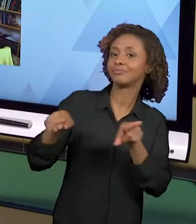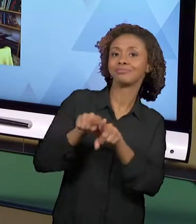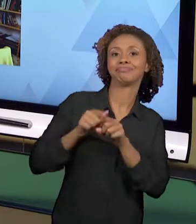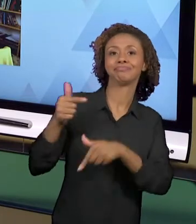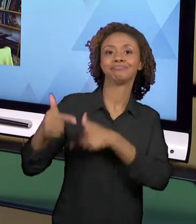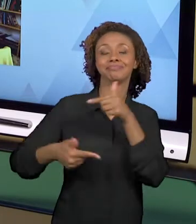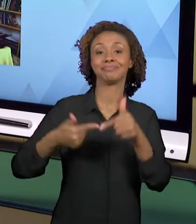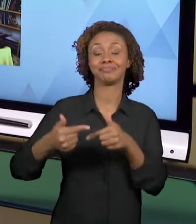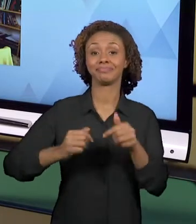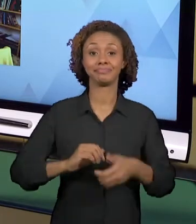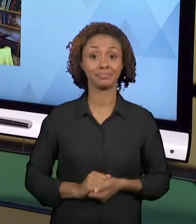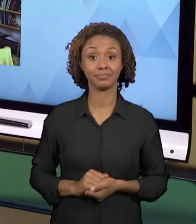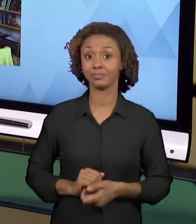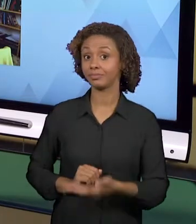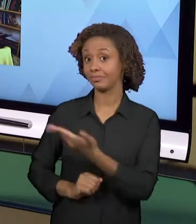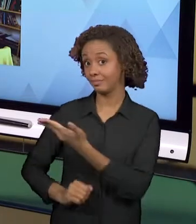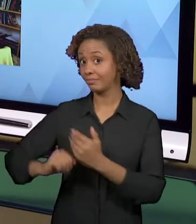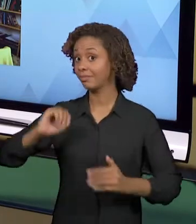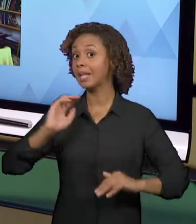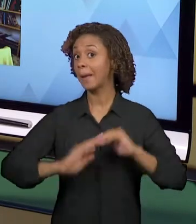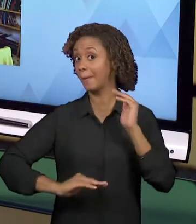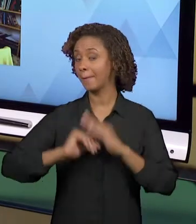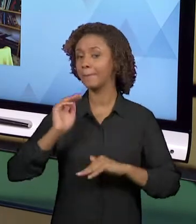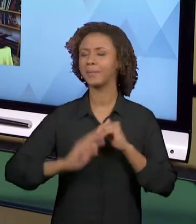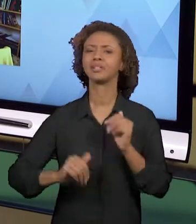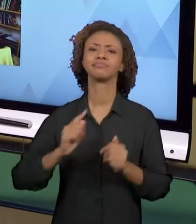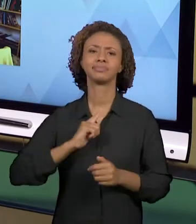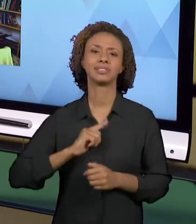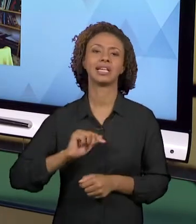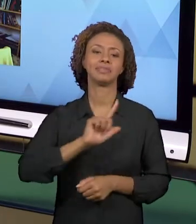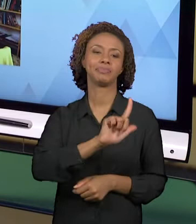DIFERENTES LINGUAGENS, SÃO PRÁTICAS QUE NÃO FICAM